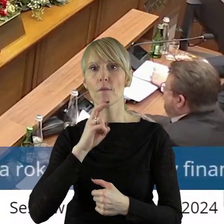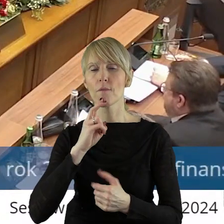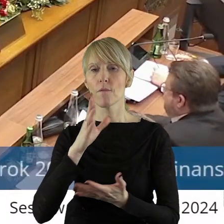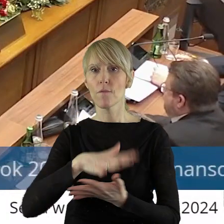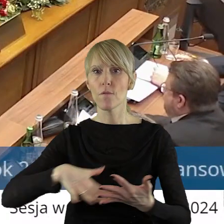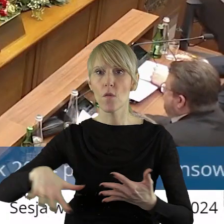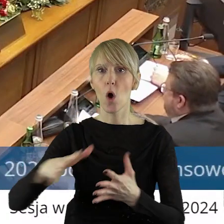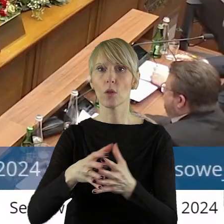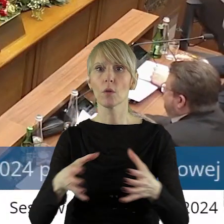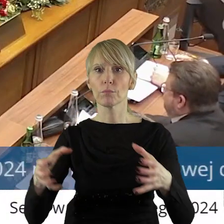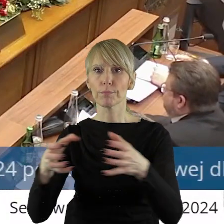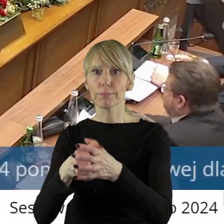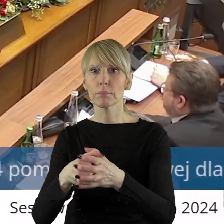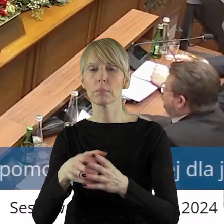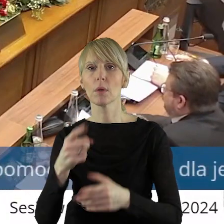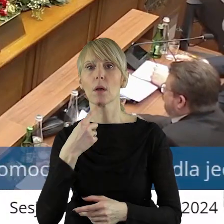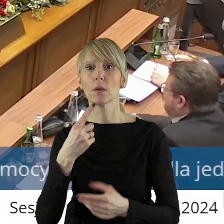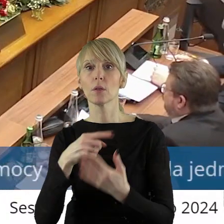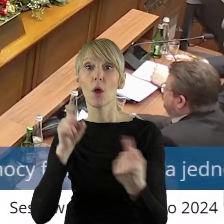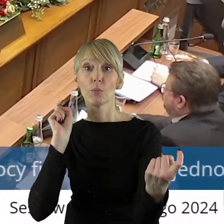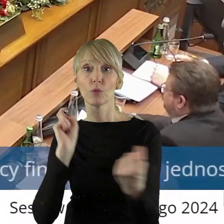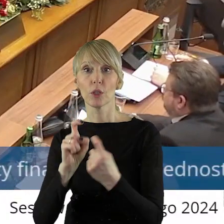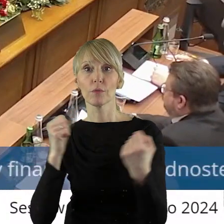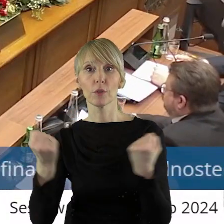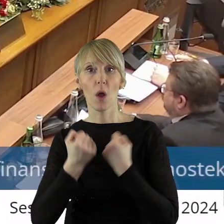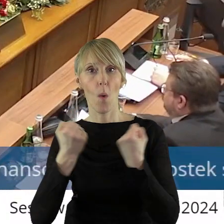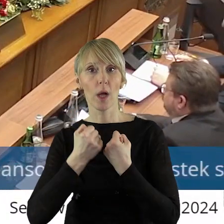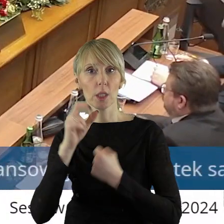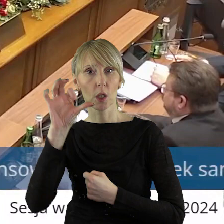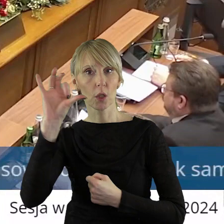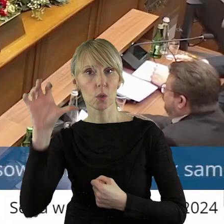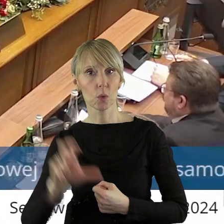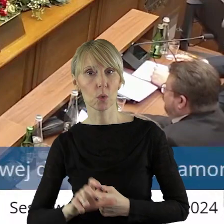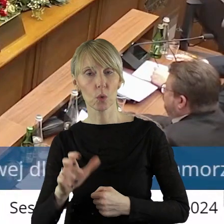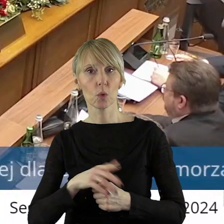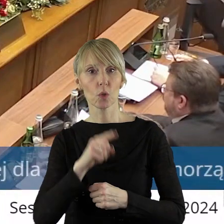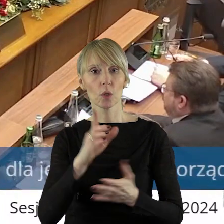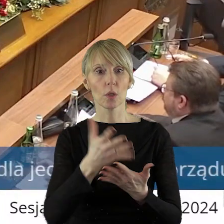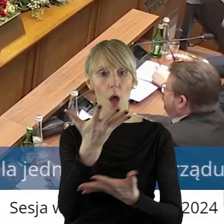retencji w celu zapobiegania skutkom suszy, renowacja zbiorników wodnych.